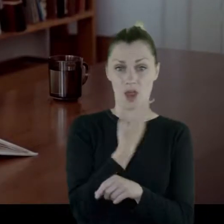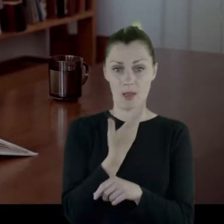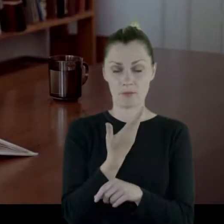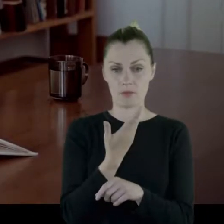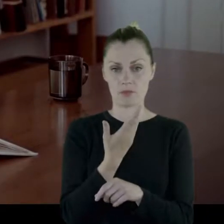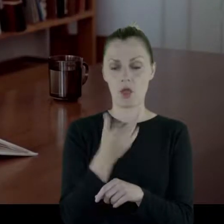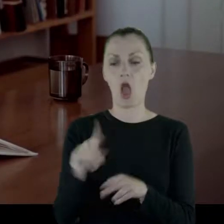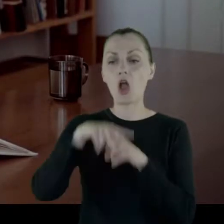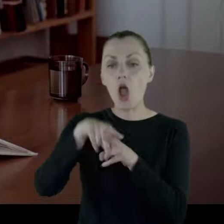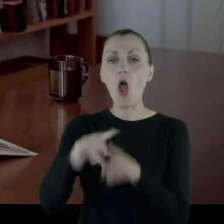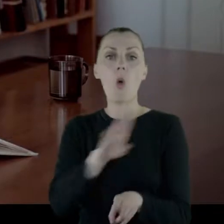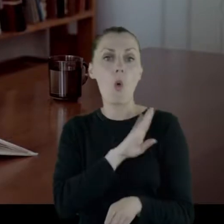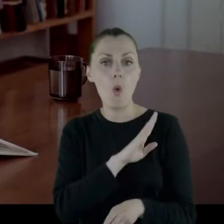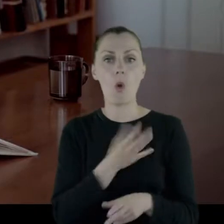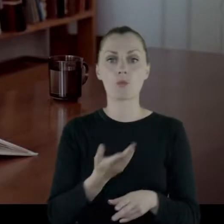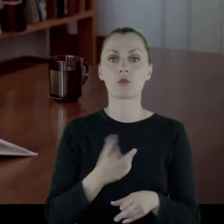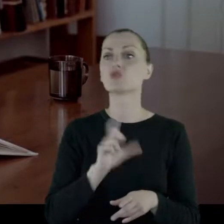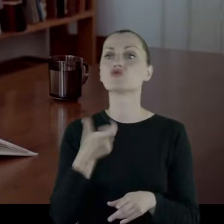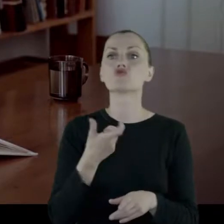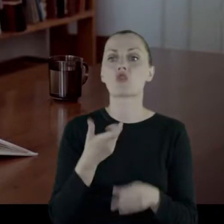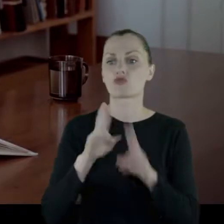Konie wyzdychają i co zostanie?